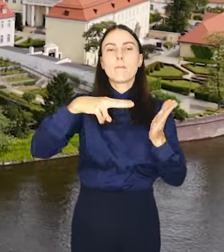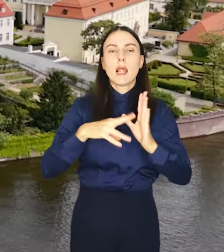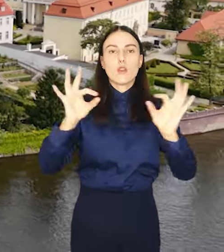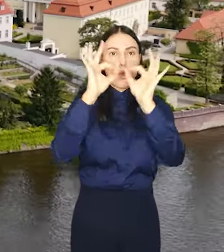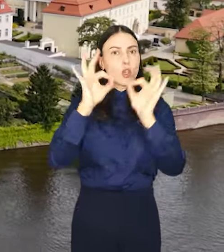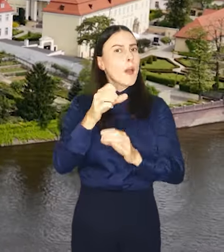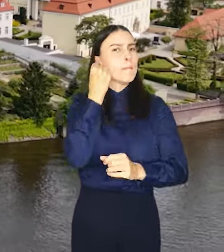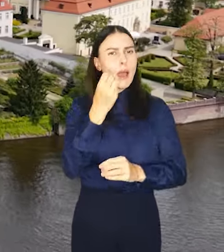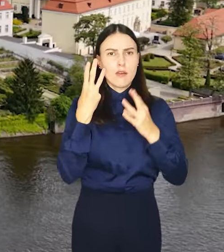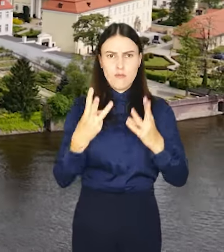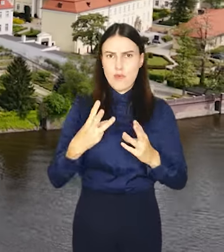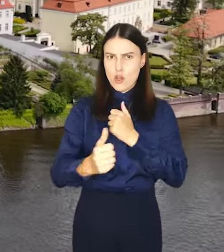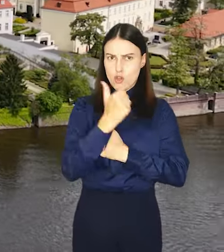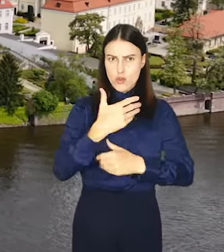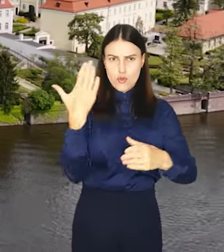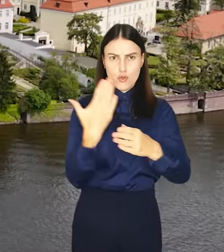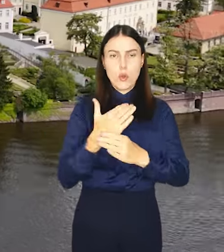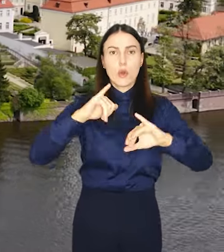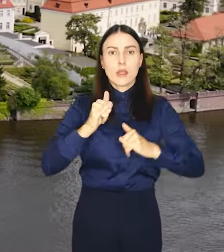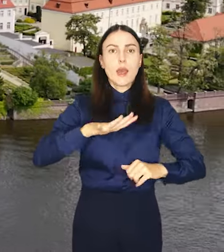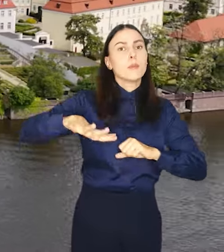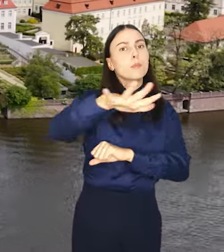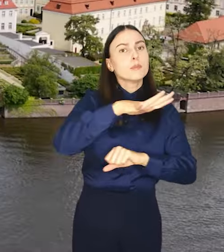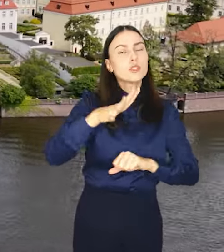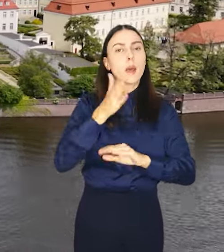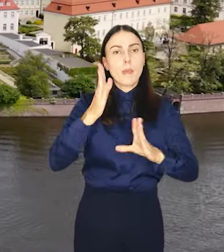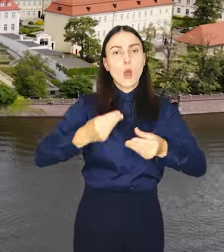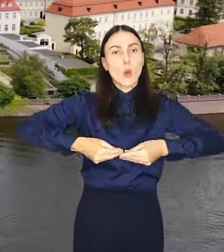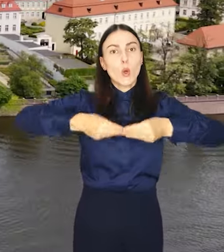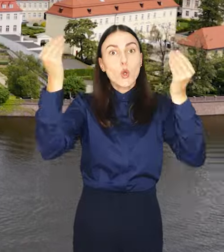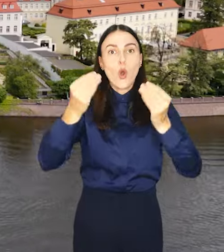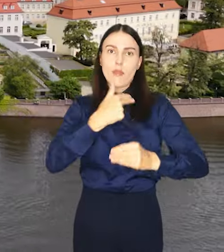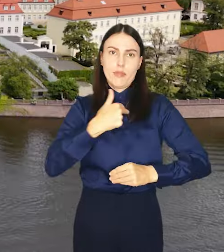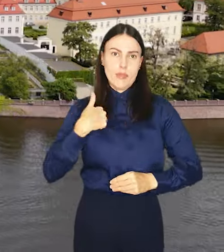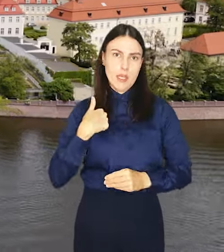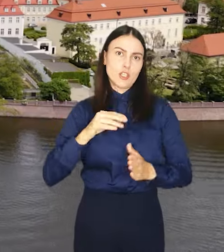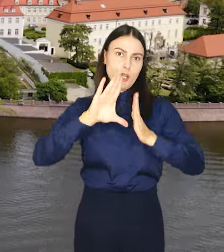To ważny dokument, który określi jak przestrzennie będzie rozwijać się nasze miasto.